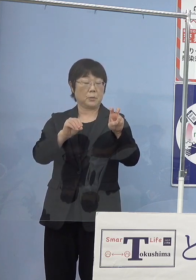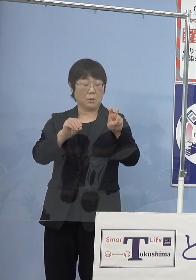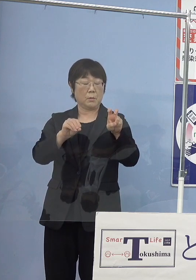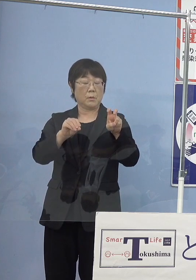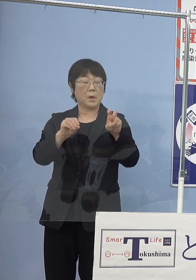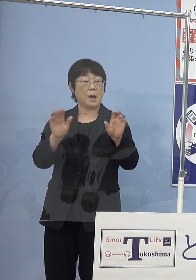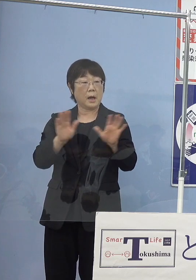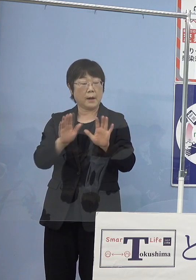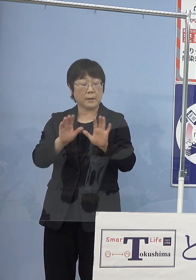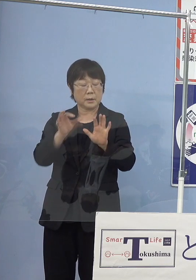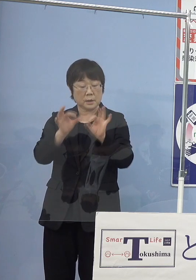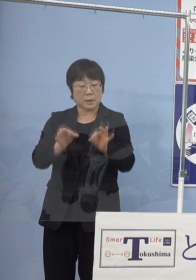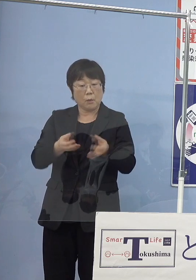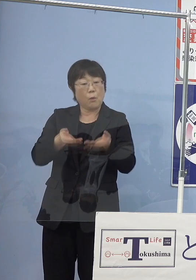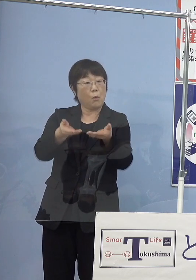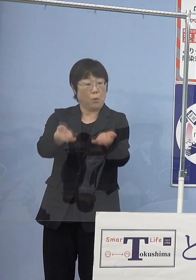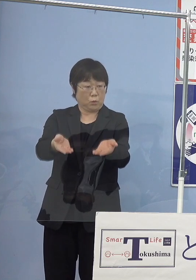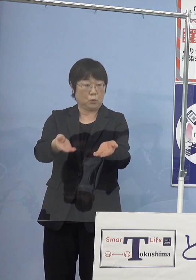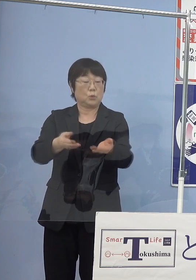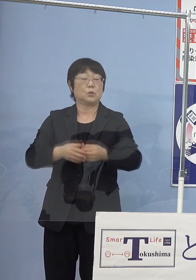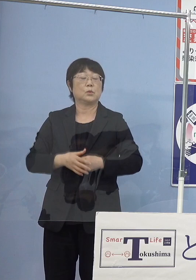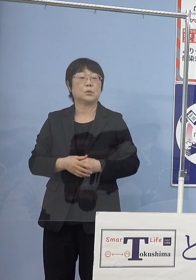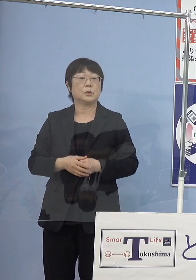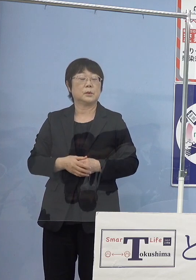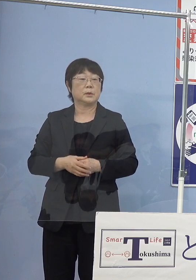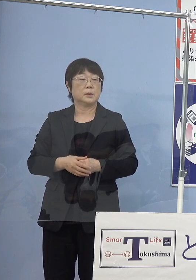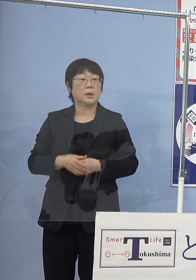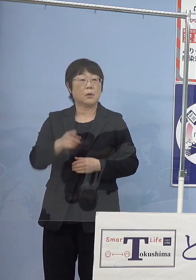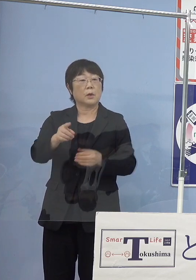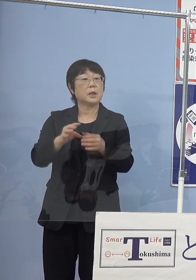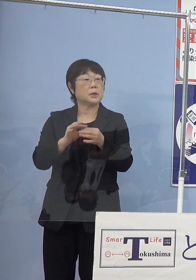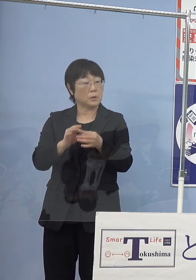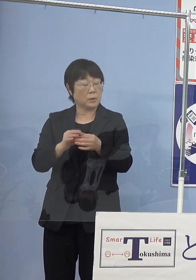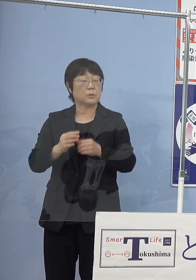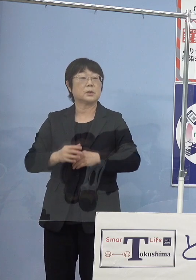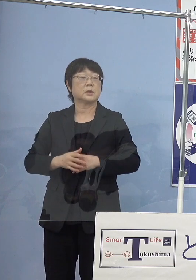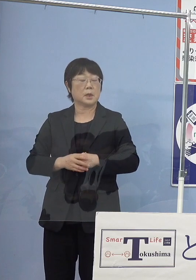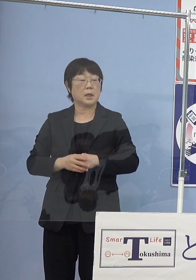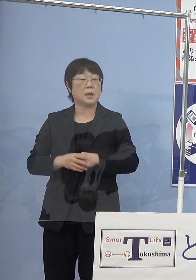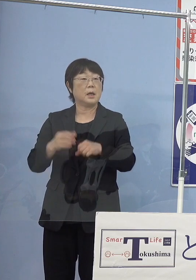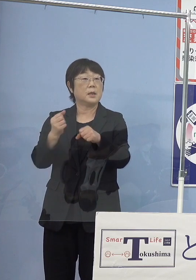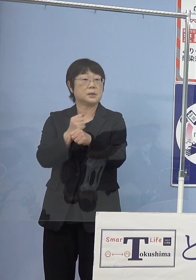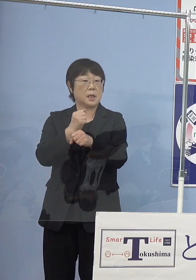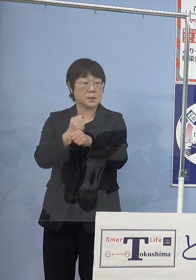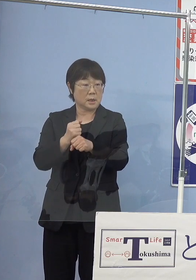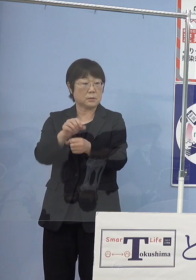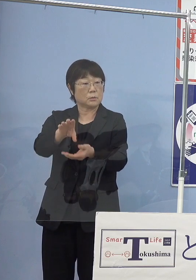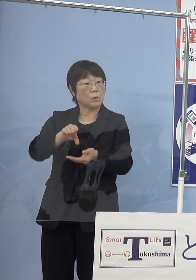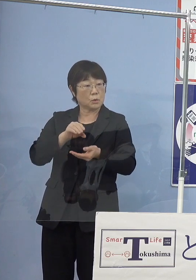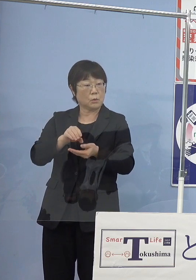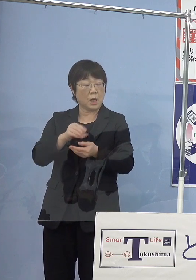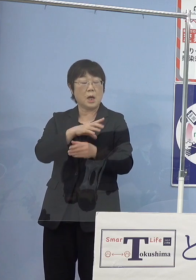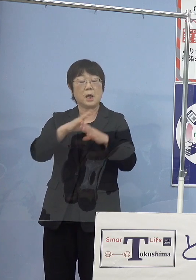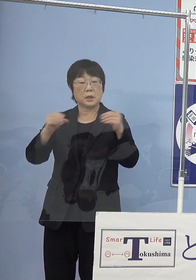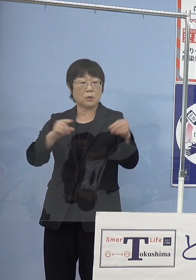放流していくということを申し上げて これによって一躍生産としては日本で1位